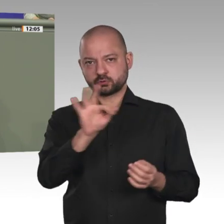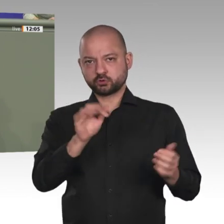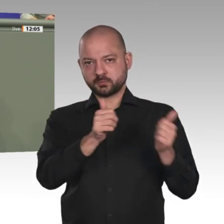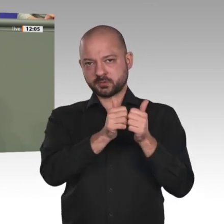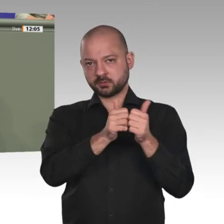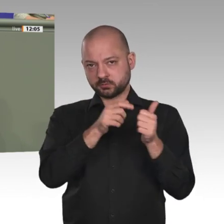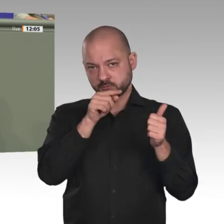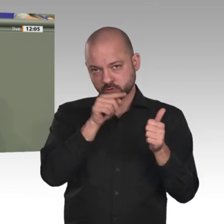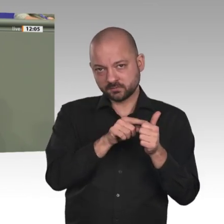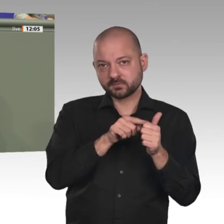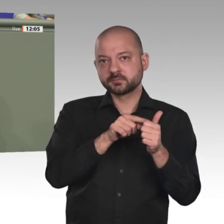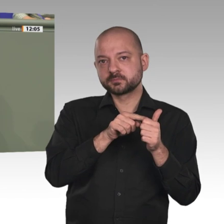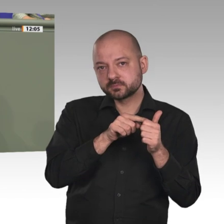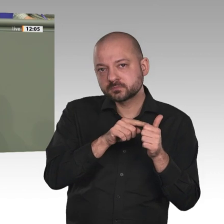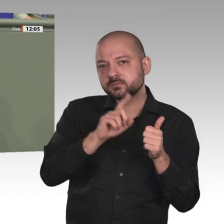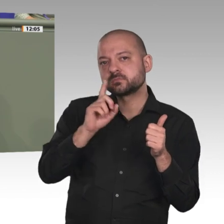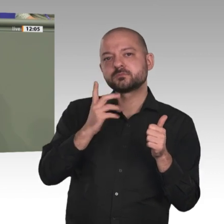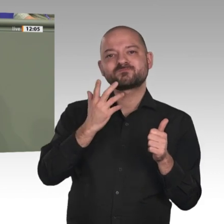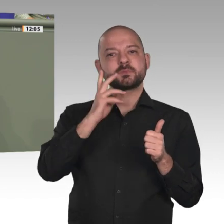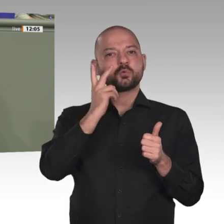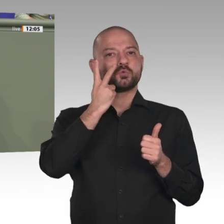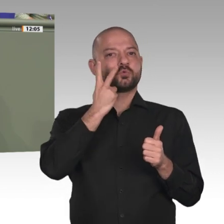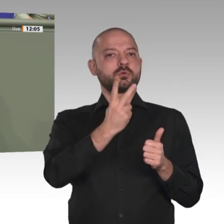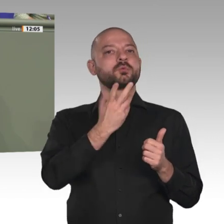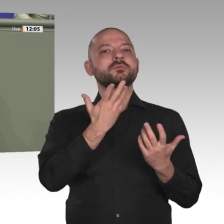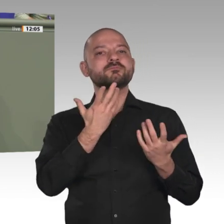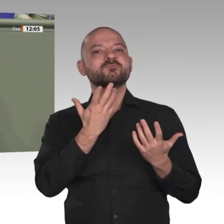und historischen Hintergründe, teils unterschiedliche Vorstellungen